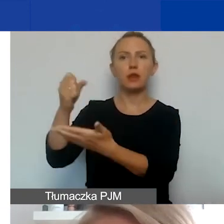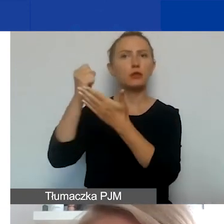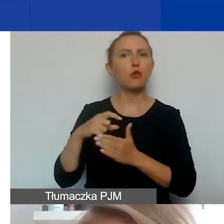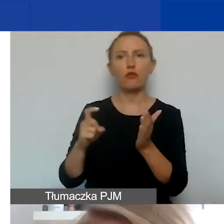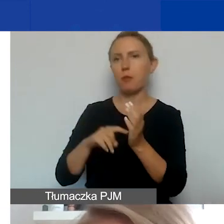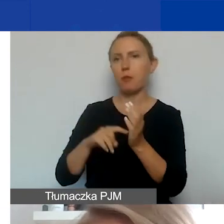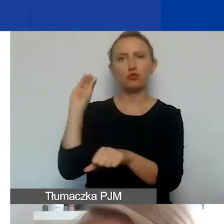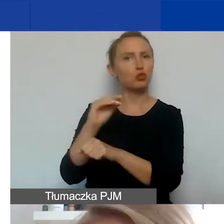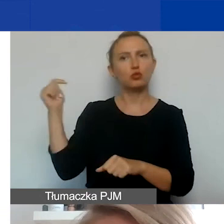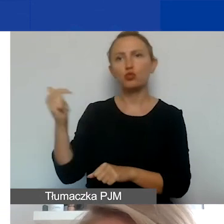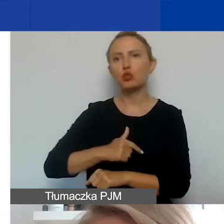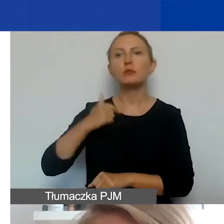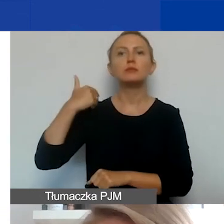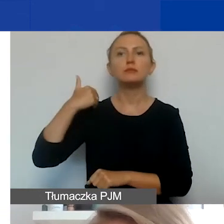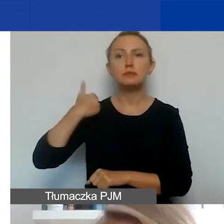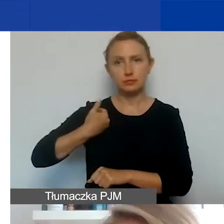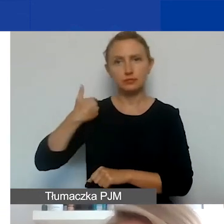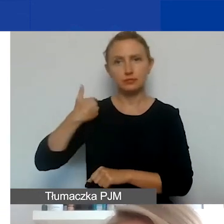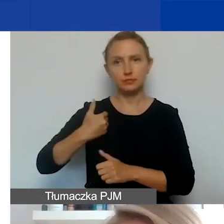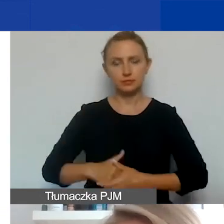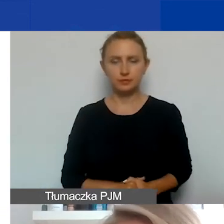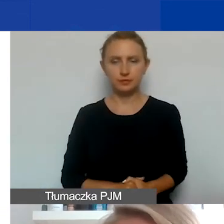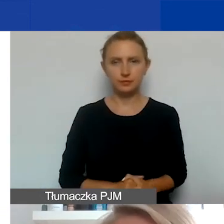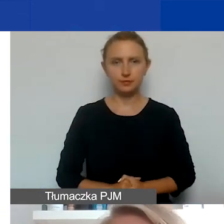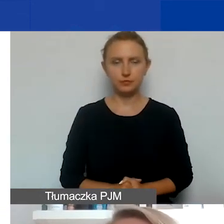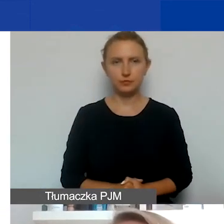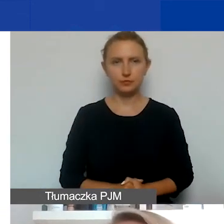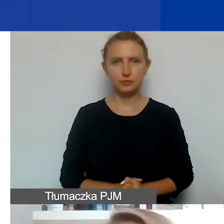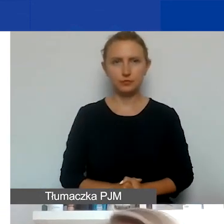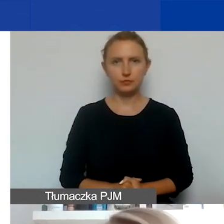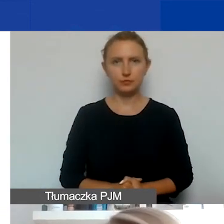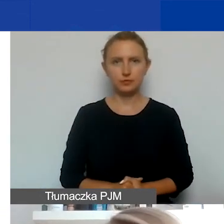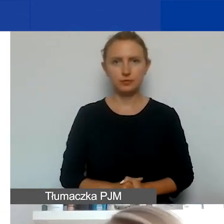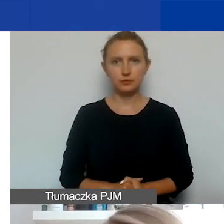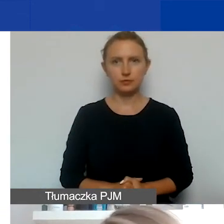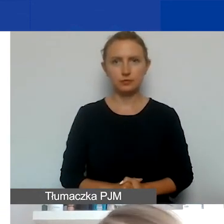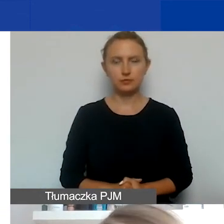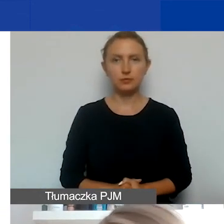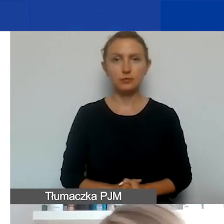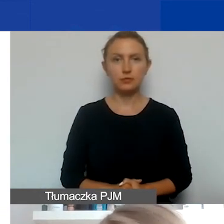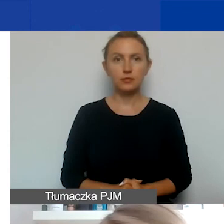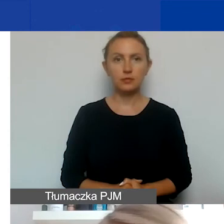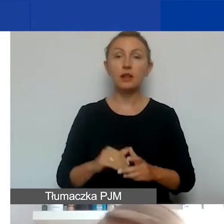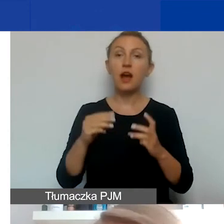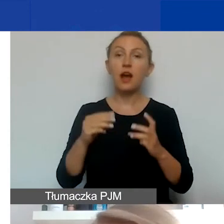Koniecznie taka deklaracja musi być po angielsku. Szczególna rzecz, która dotyczy partnerstw